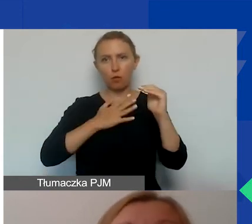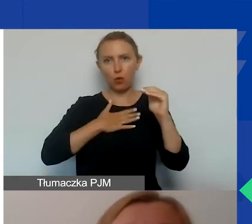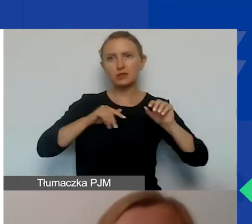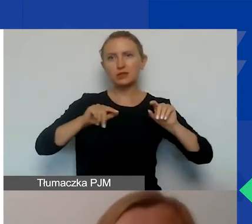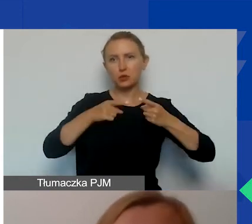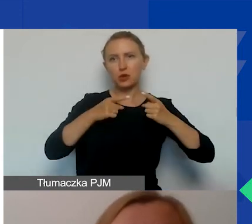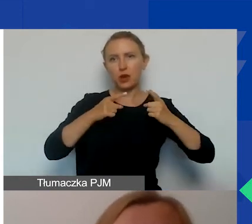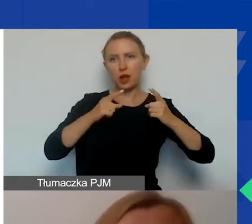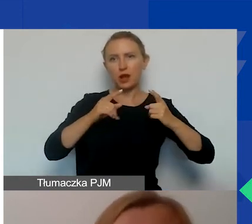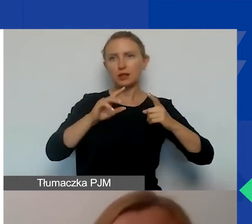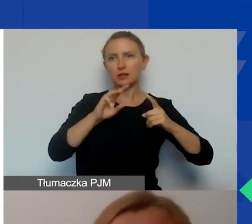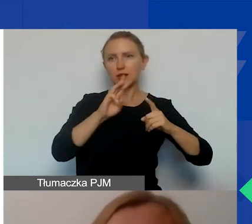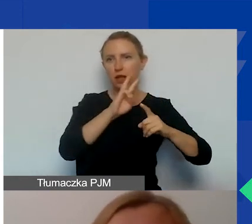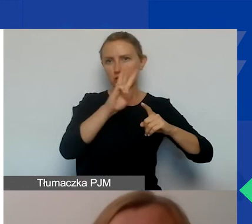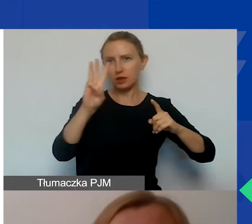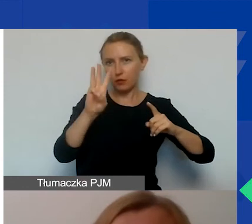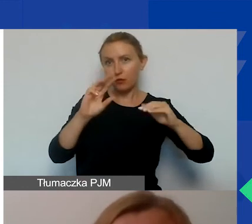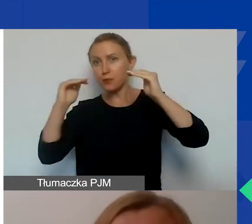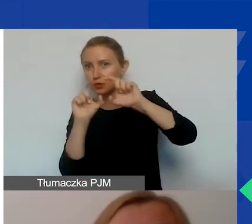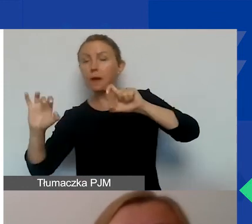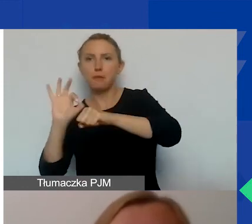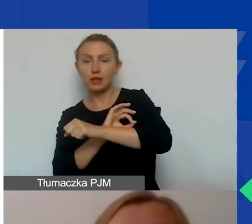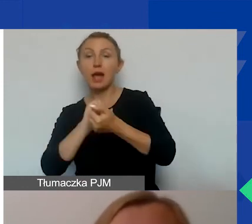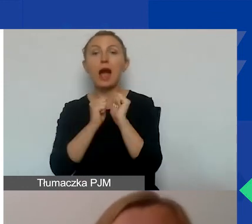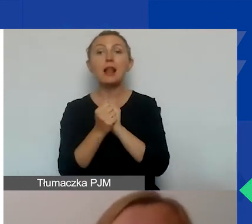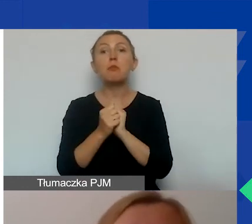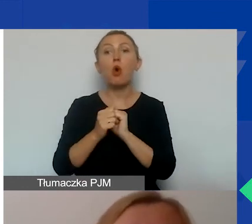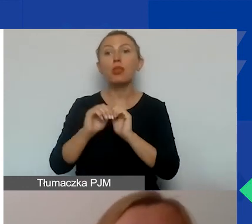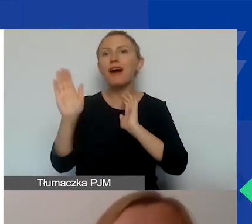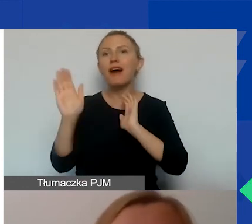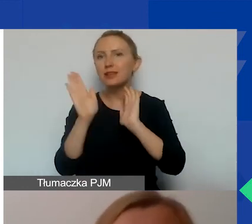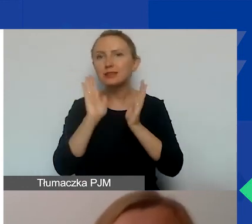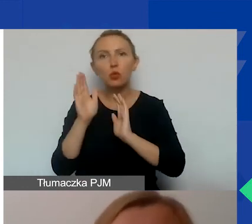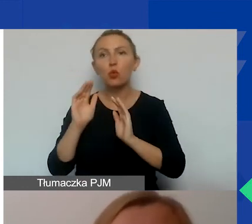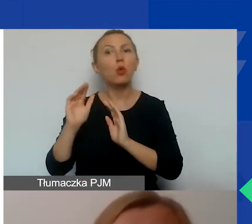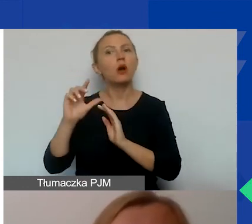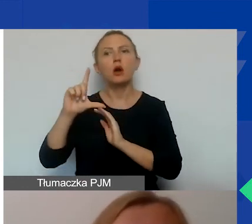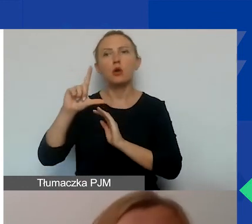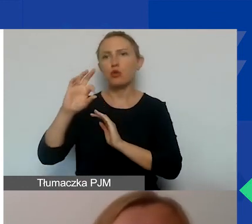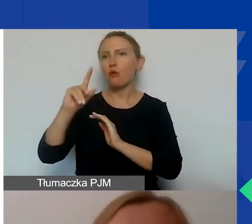bądź profil projektu na Facebooku. Ale musi to być profil, który jest wyłącznie dedykowany projektowi,